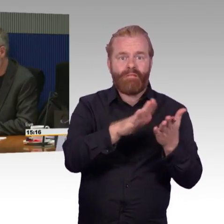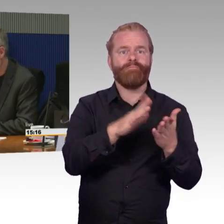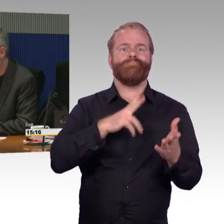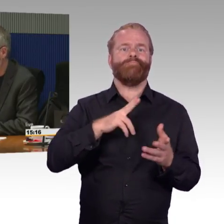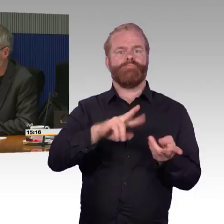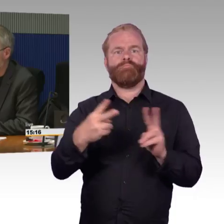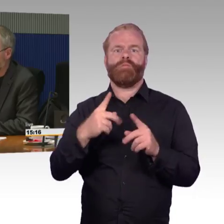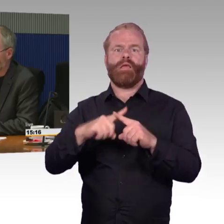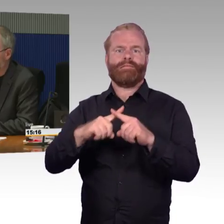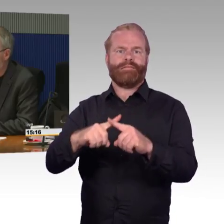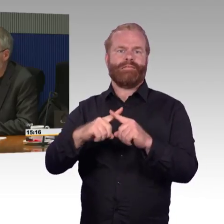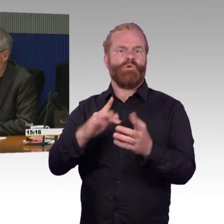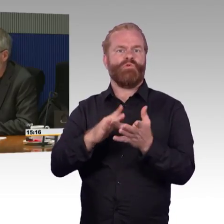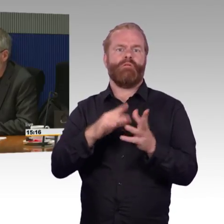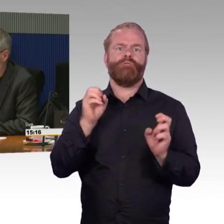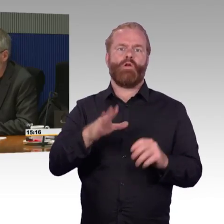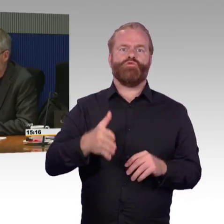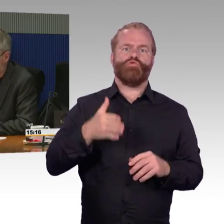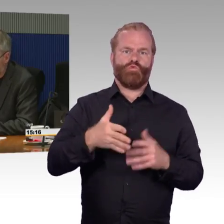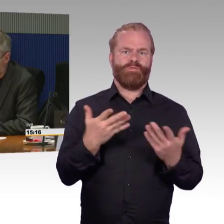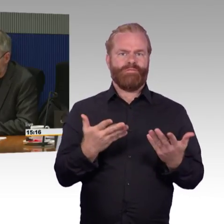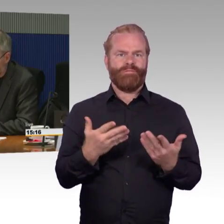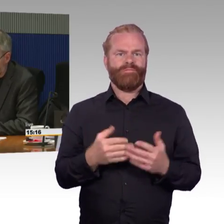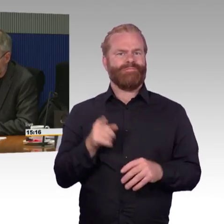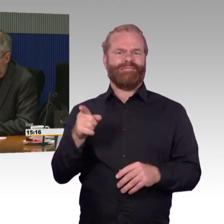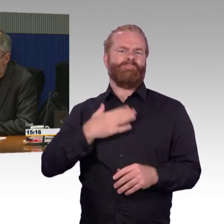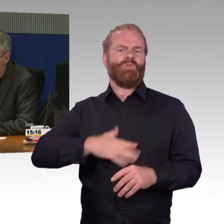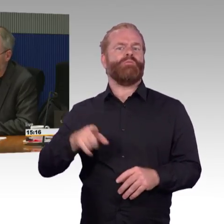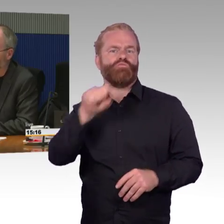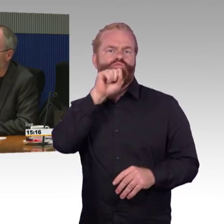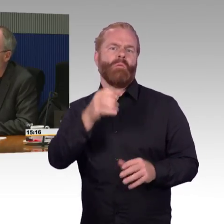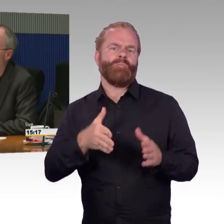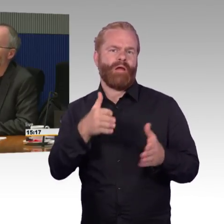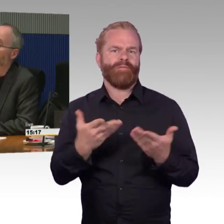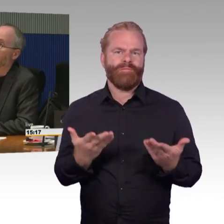und schildern können, wie diese Erfahrungen aussehen, was das Reisen in Gruppen